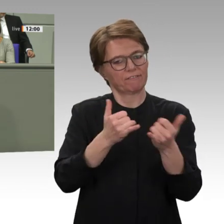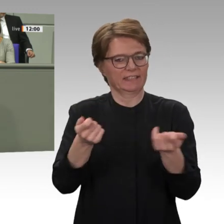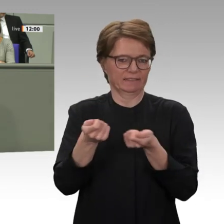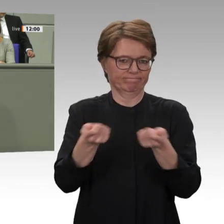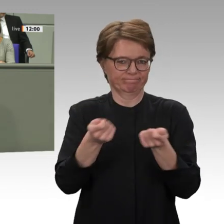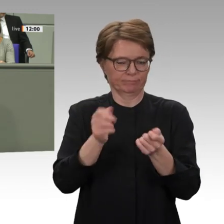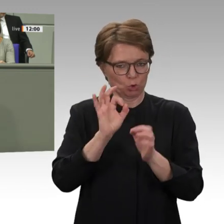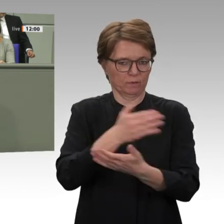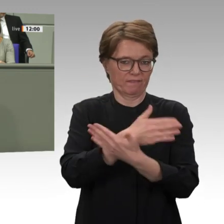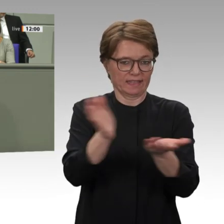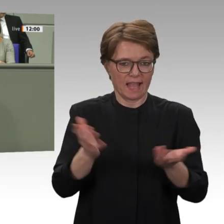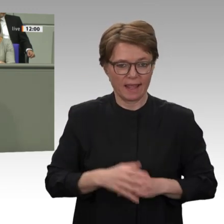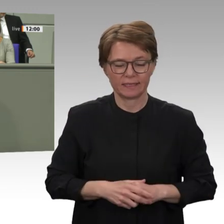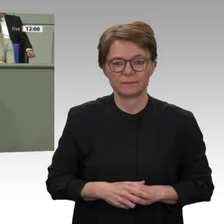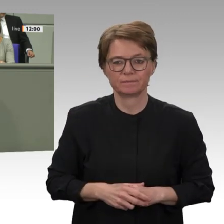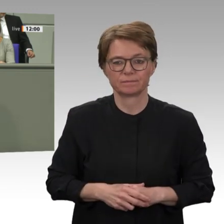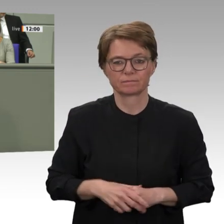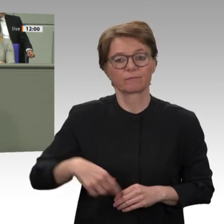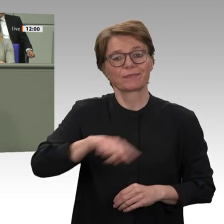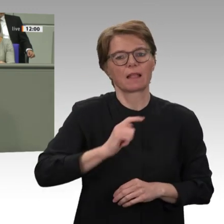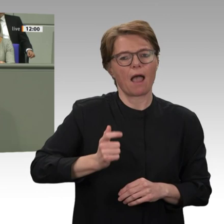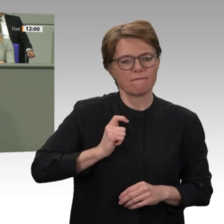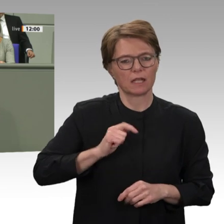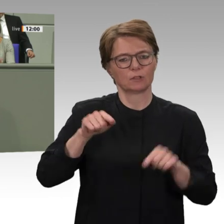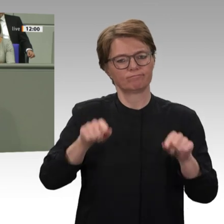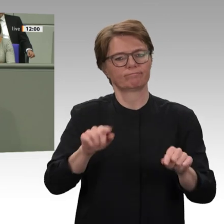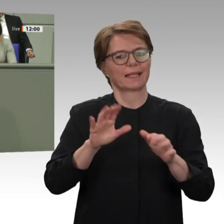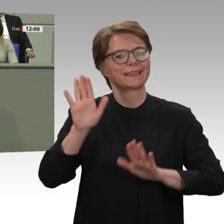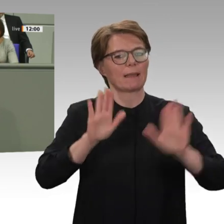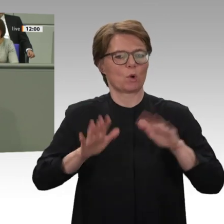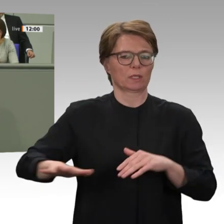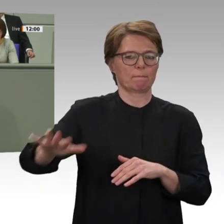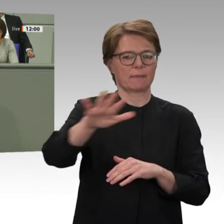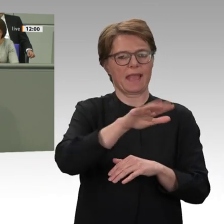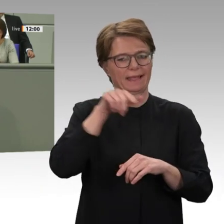Teilhabe von Frauen und marginalisierten Gruppen am Transformationsprozess, bei der